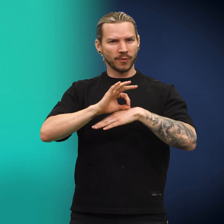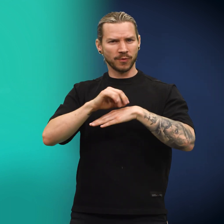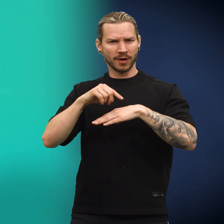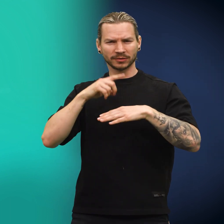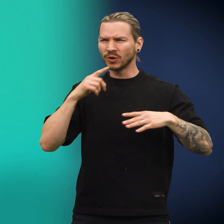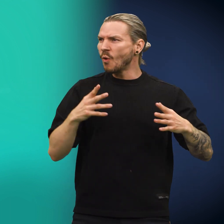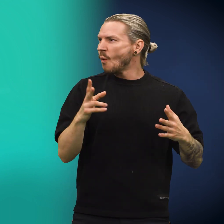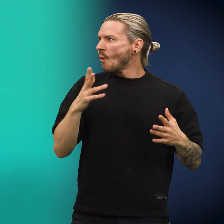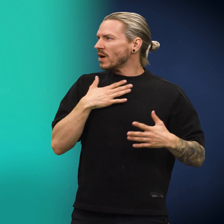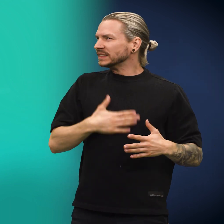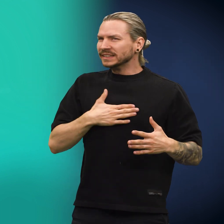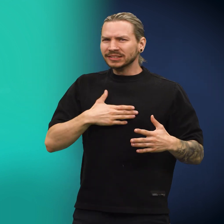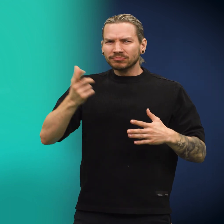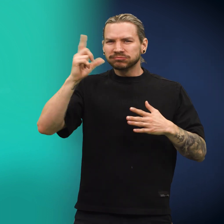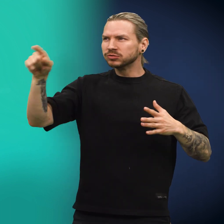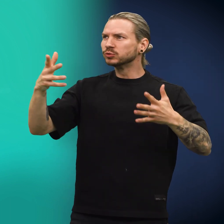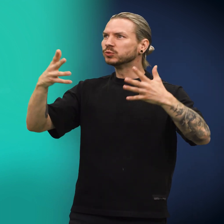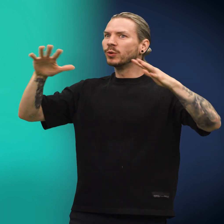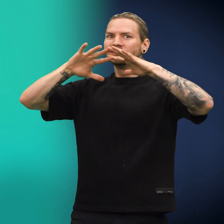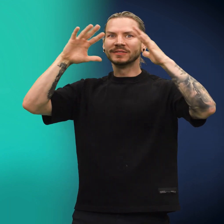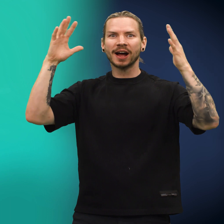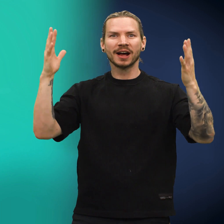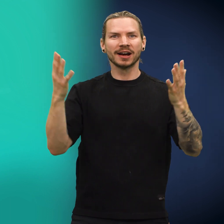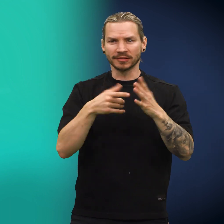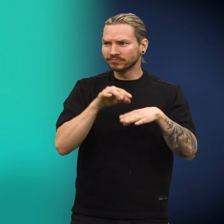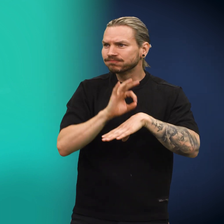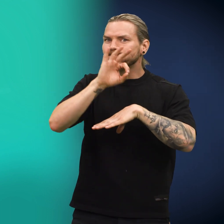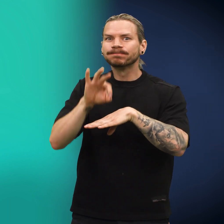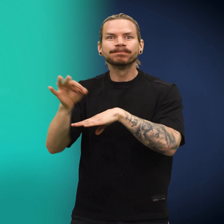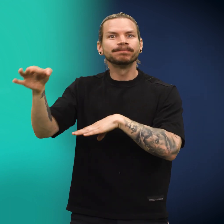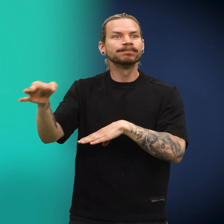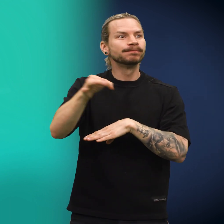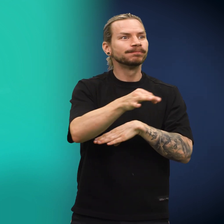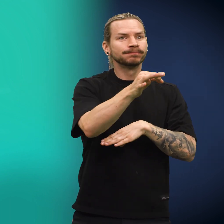«Åh, som jeg gleder meg til å dra ut i den store verden!» sa den og sprang i vei.